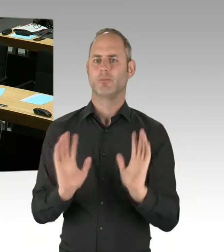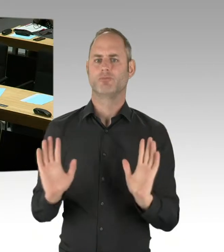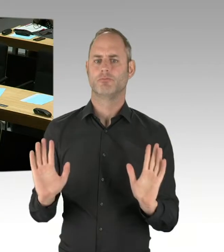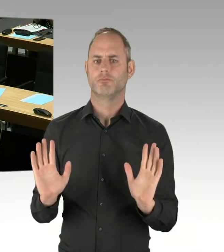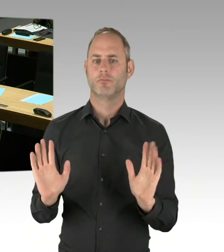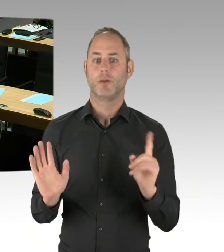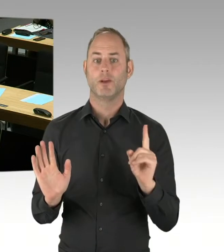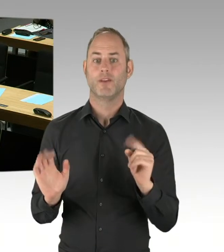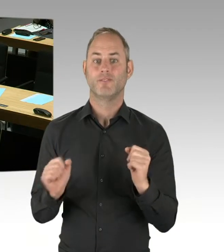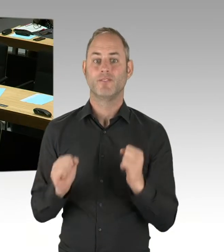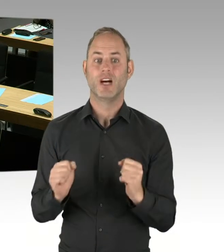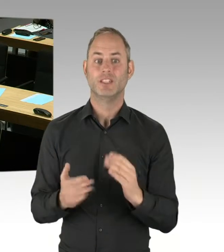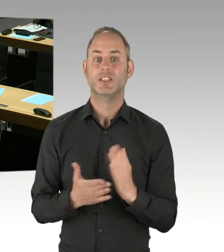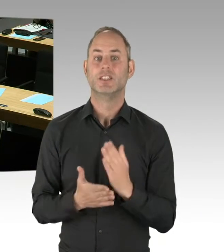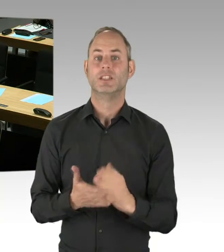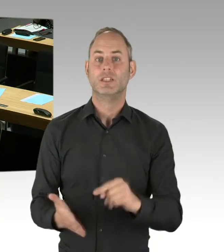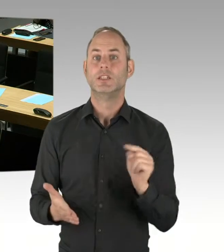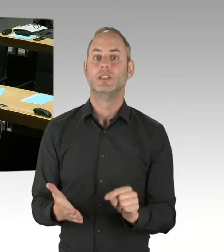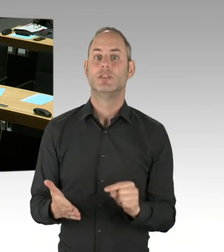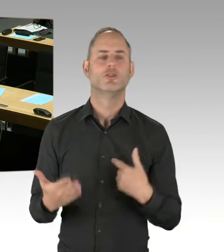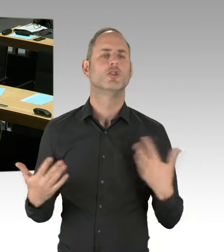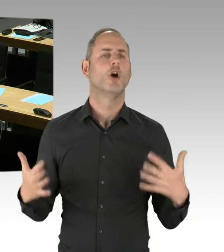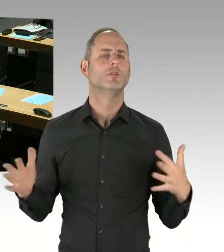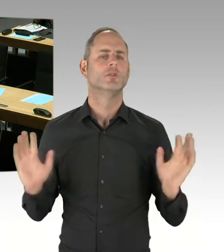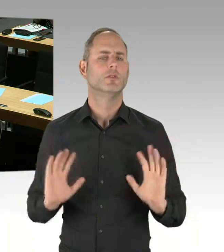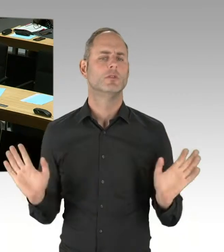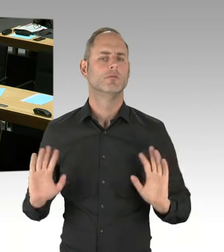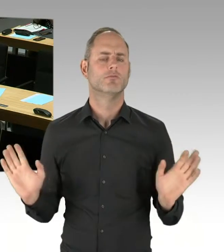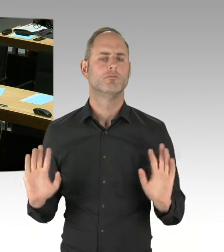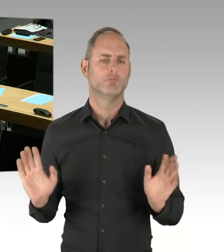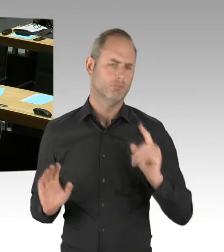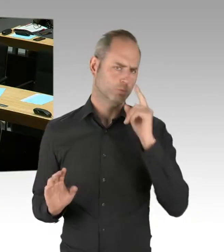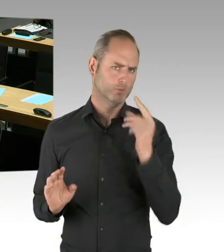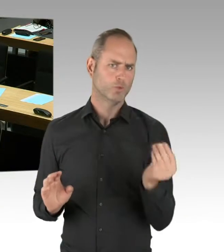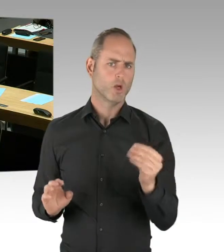dann ist natürlich dem Land Berlin sehr stark daran gelegen, dass die guten, qualifizierten Arbeitsplätze, die jetzt dort sind,